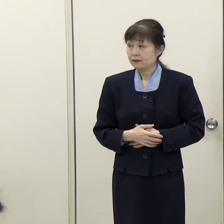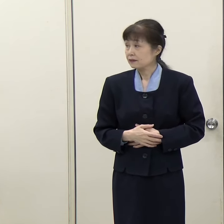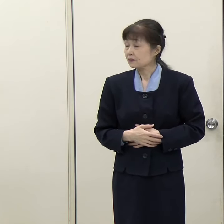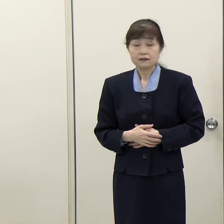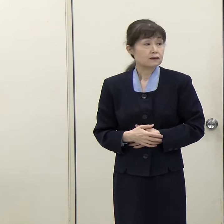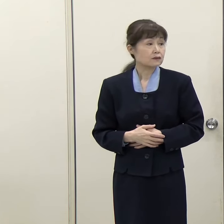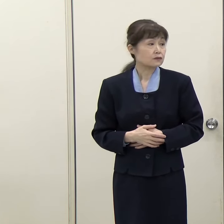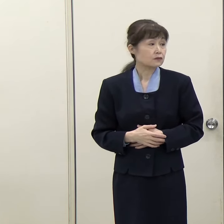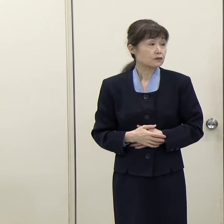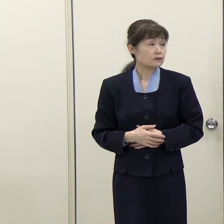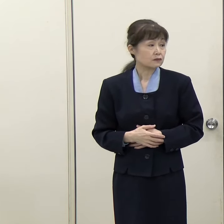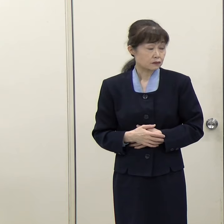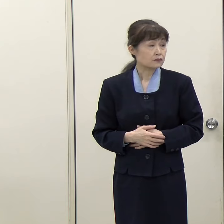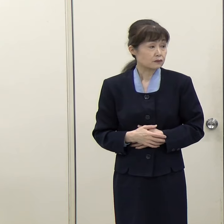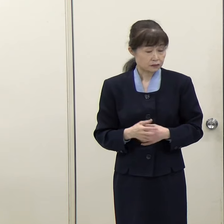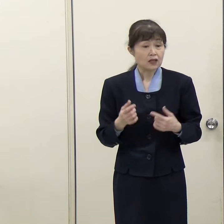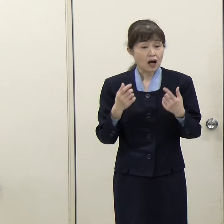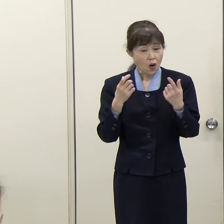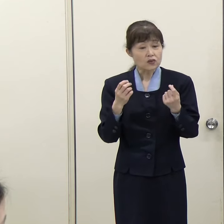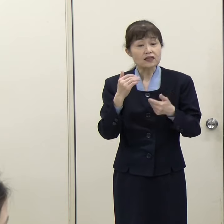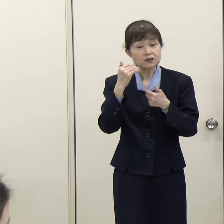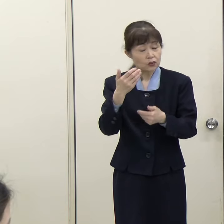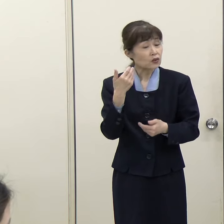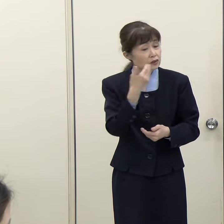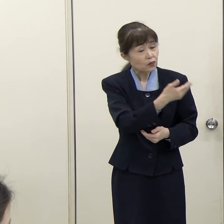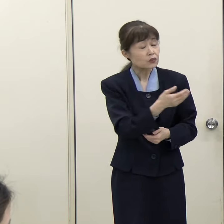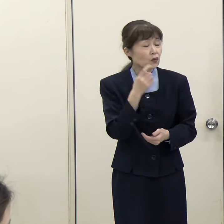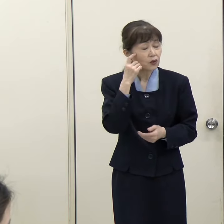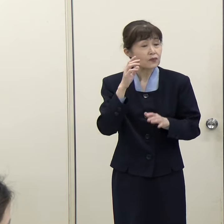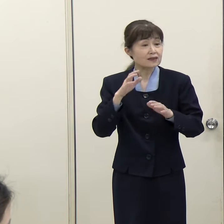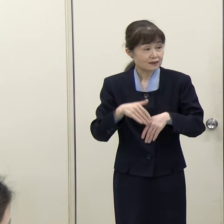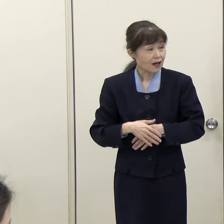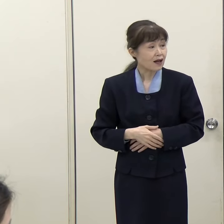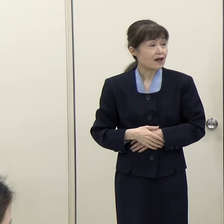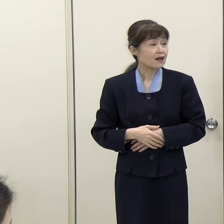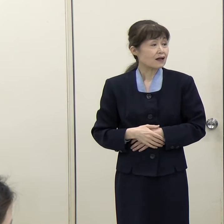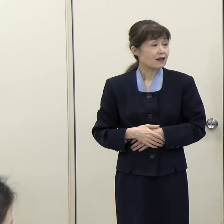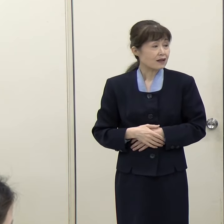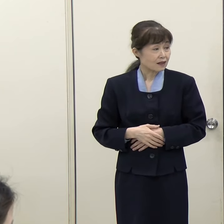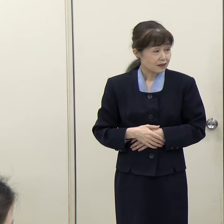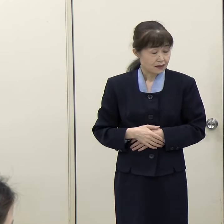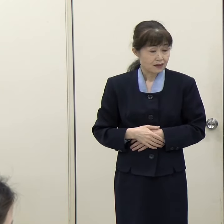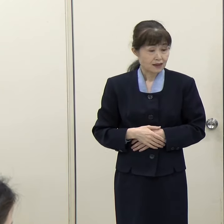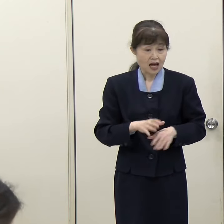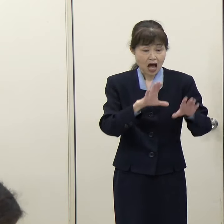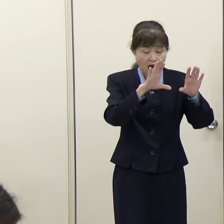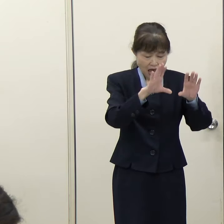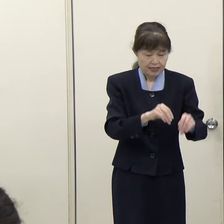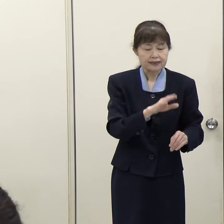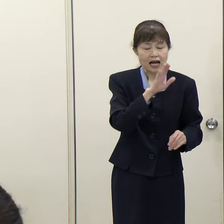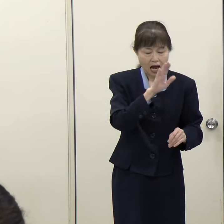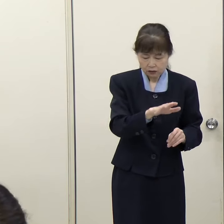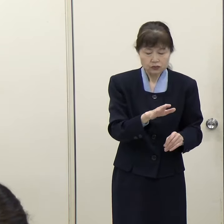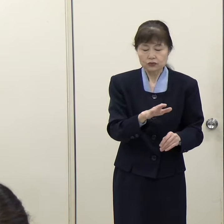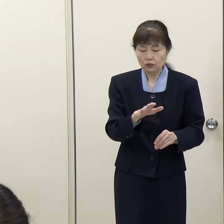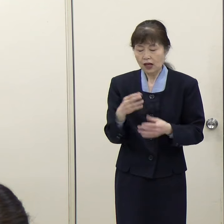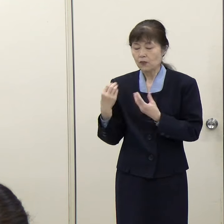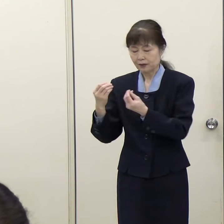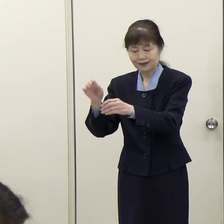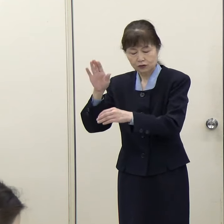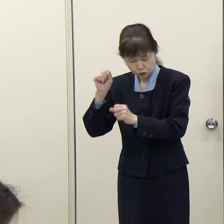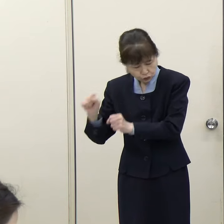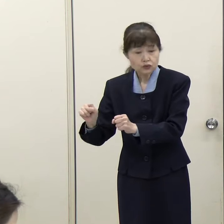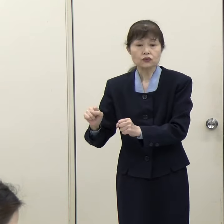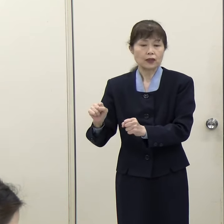（読売新聞）今の話で「廃止ありき」「存続ありき」の議論ではなくということは、